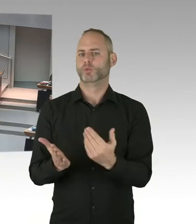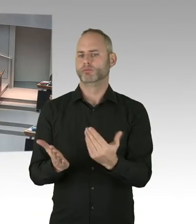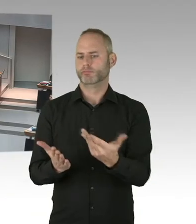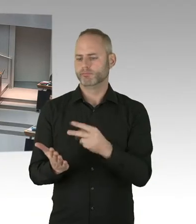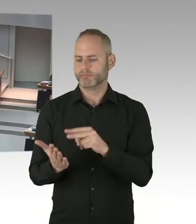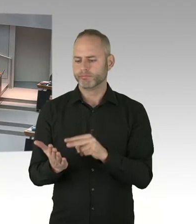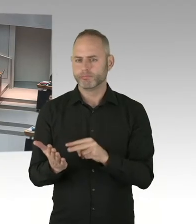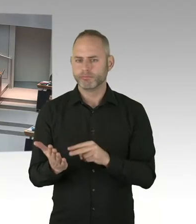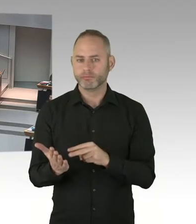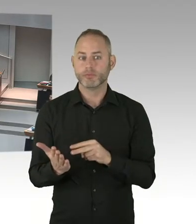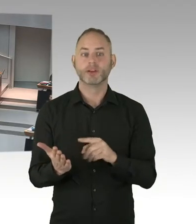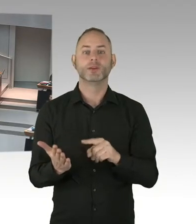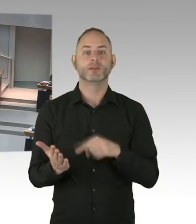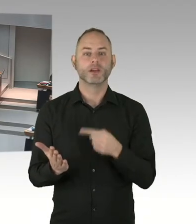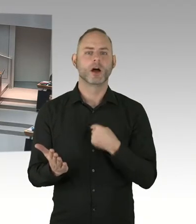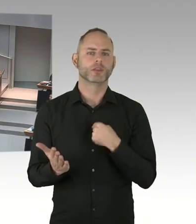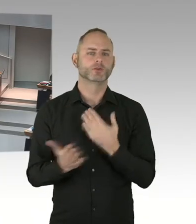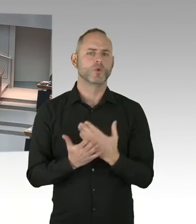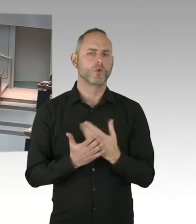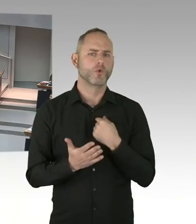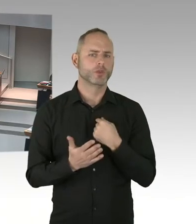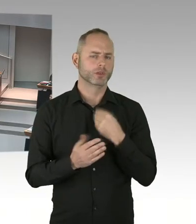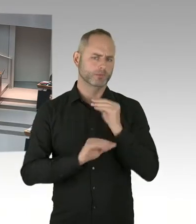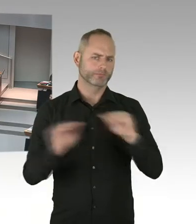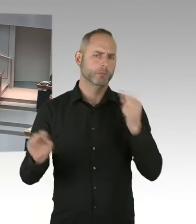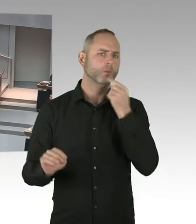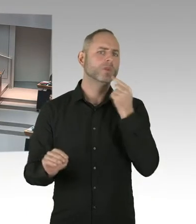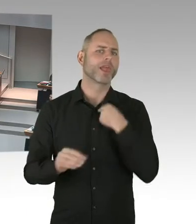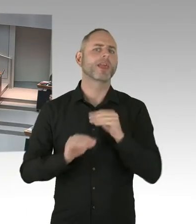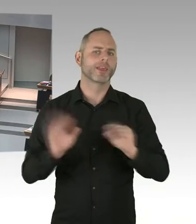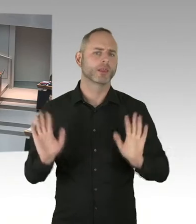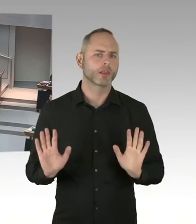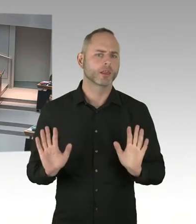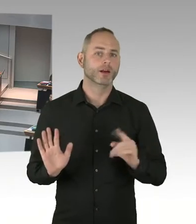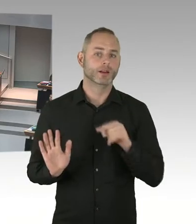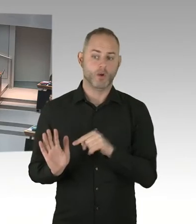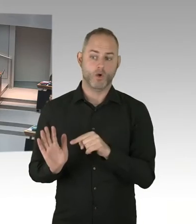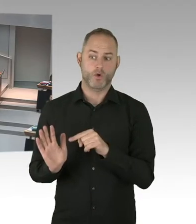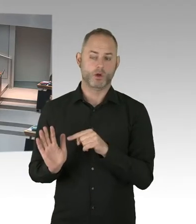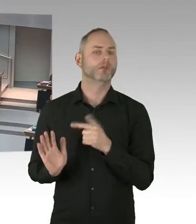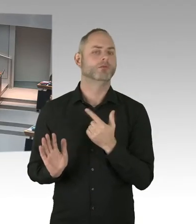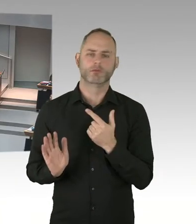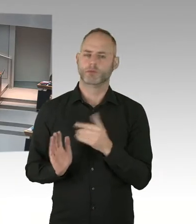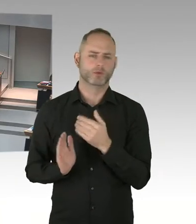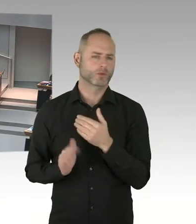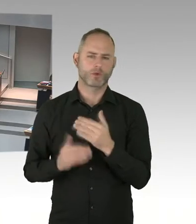Aber die Option besteht jetzt, sozusagen im Rahmen des Arbeitsgerichtes, auf die nächste Stufe zu gehen.